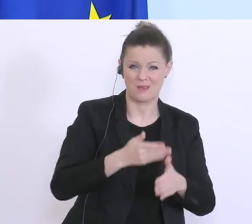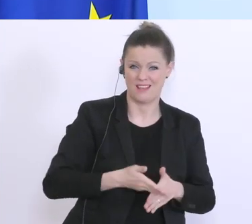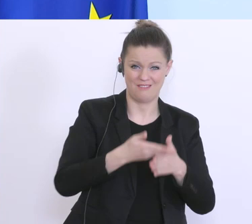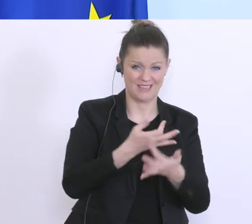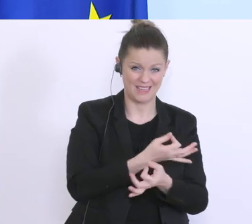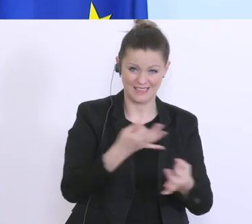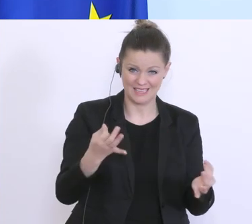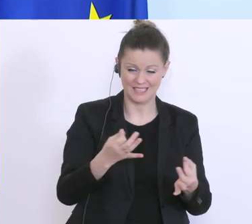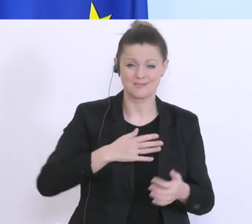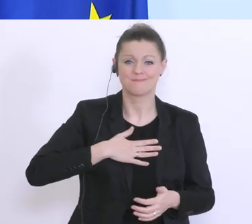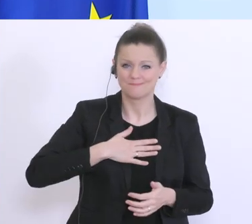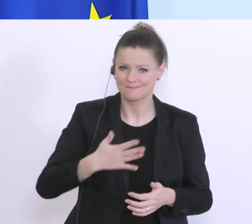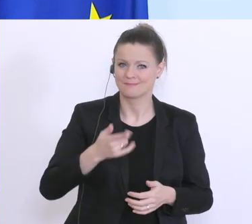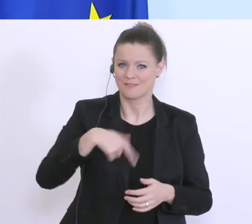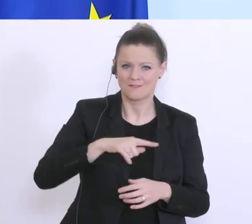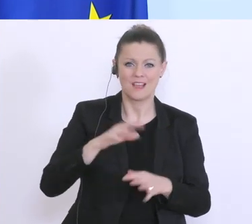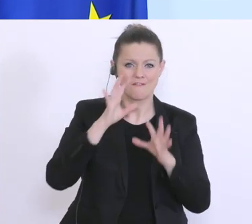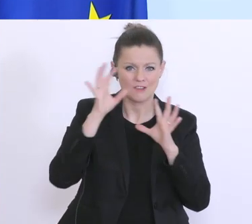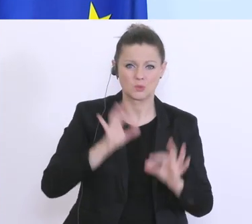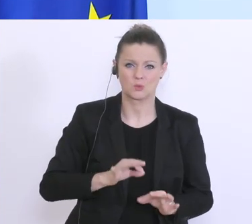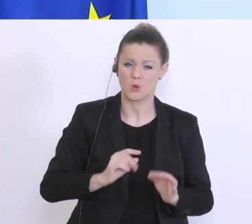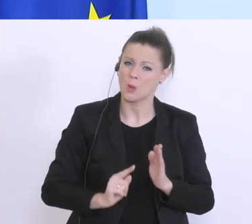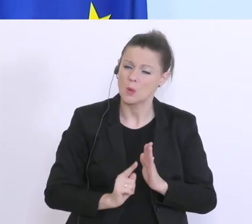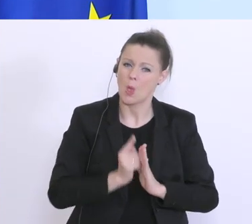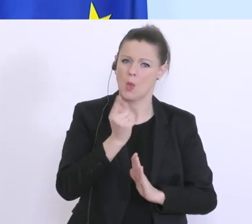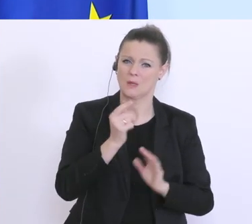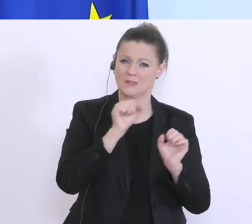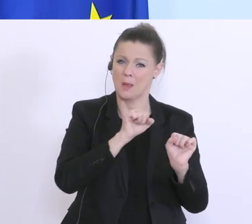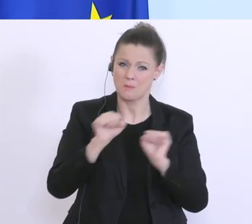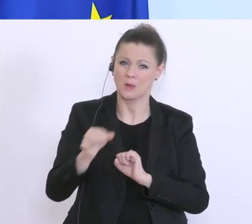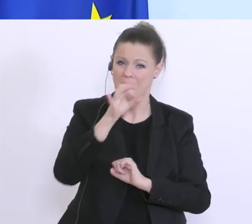dass wir den höchstmöglichen Prozentsatz ausreizen, der nur irgendwie gangbar ist,